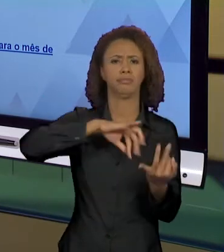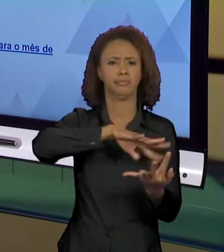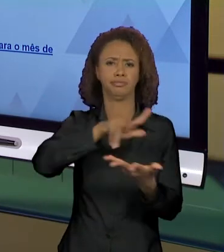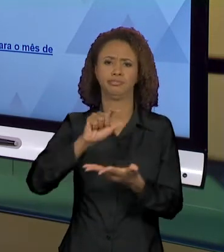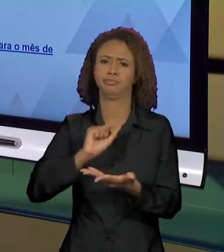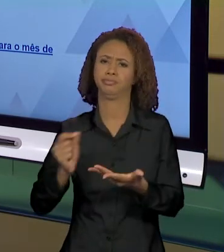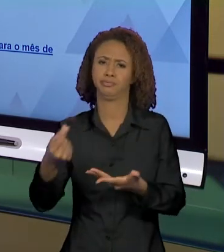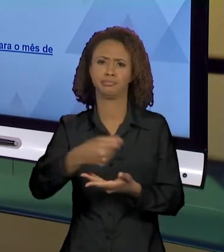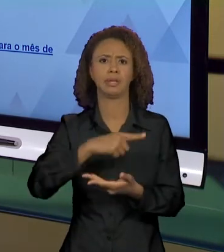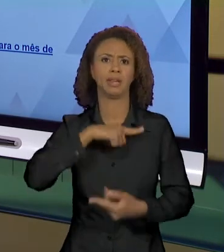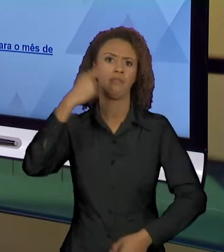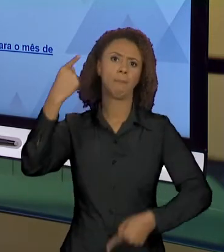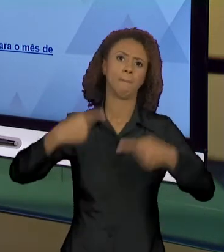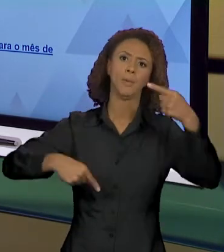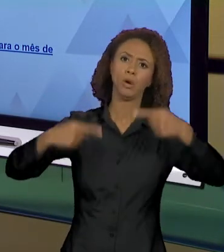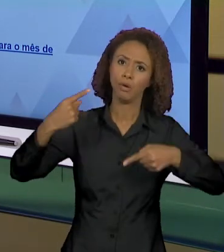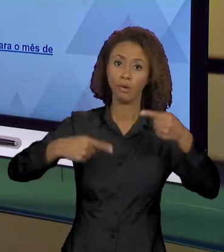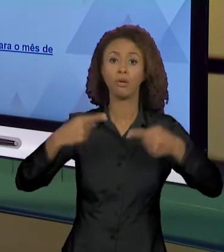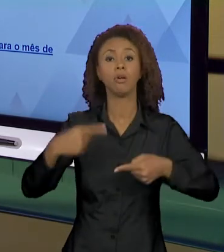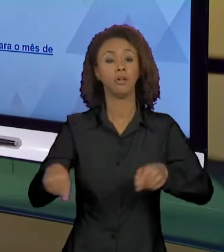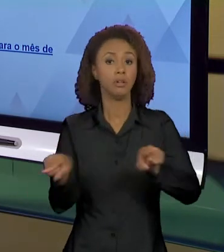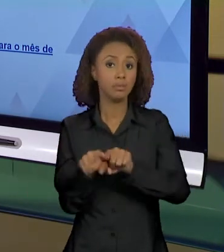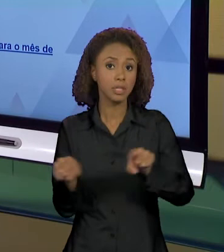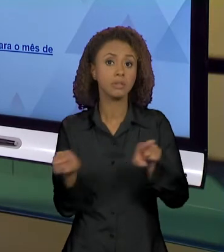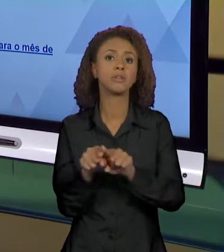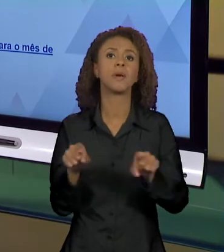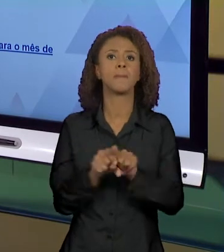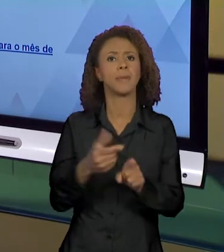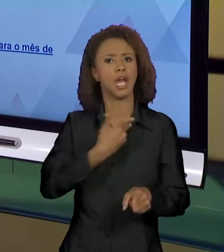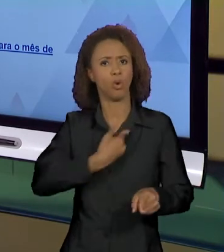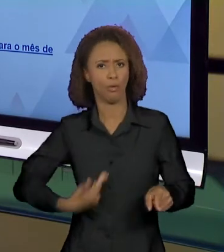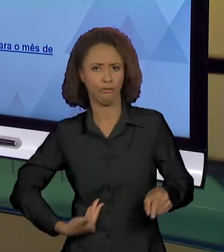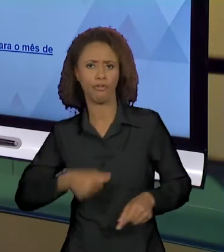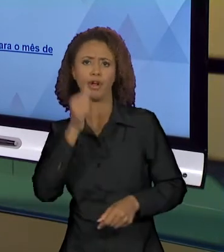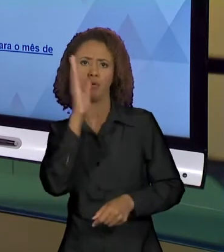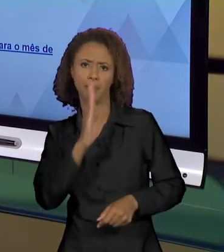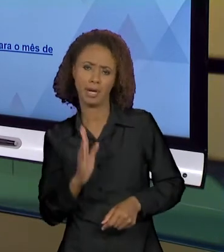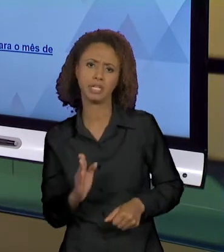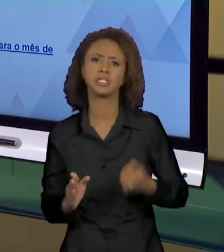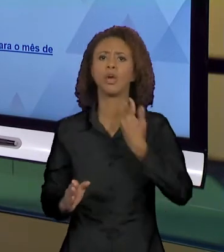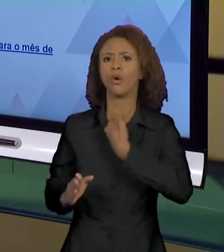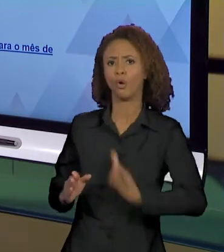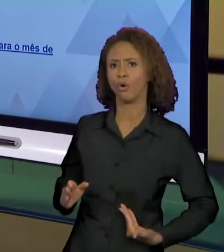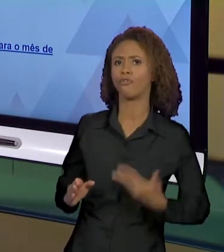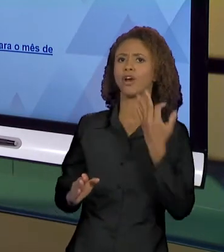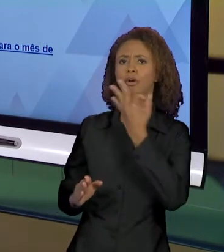POLÊMICA QUE ACONTECEU ENTRE O GOVERNO BRASILEIRO E O GOVERNO FRANCÊS POR CONTA DAS QUEIMADAS NA